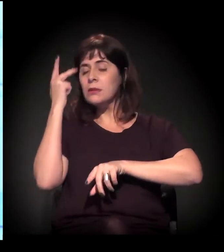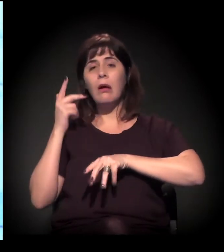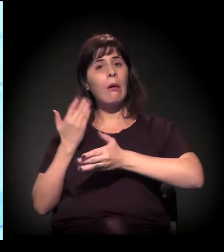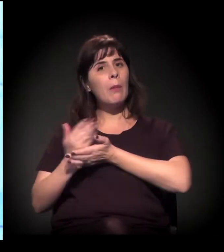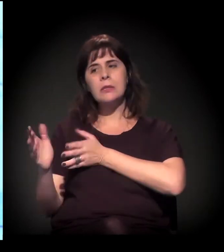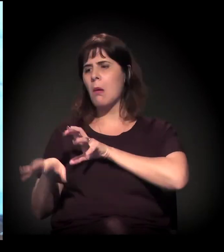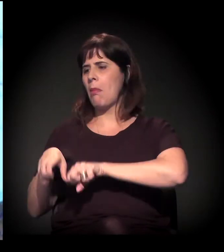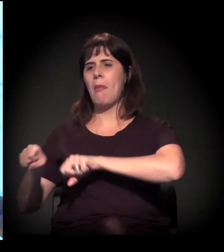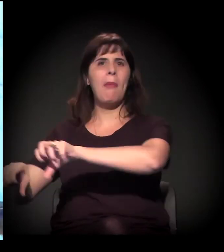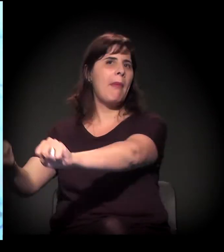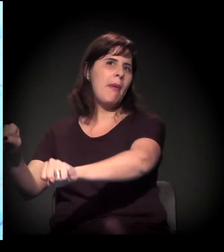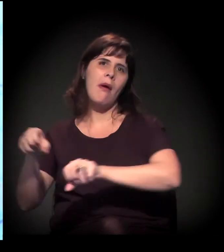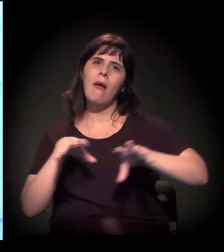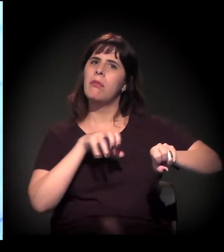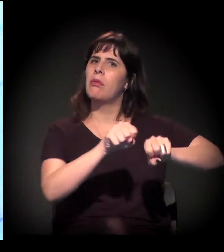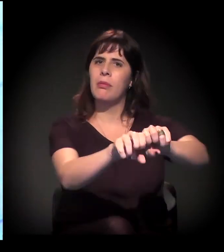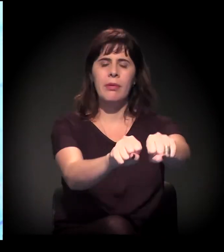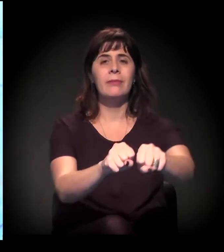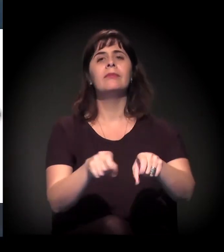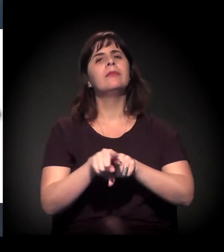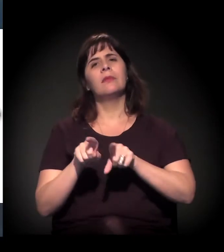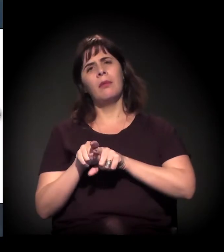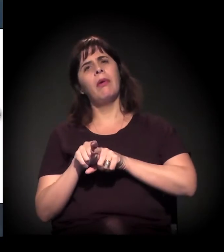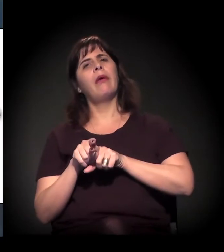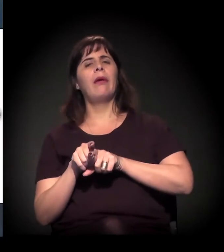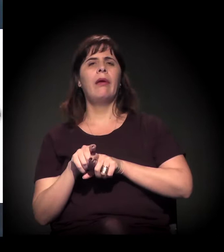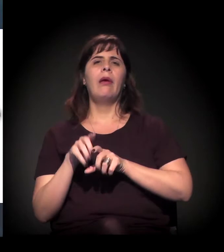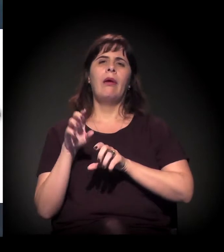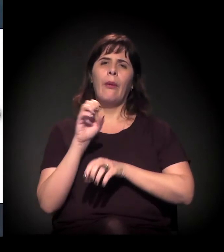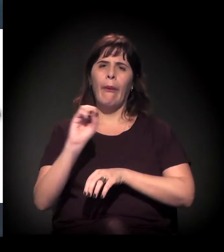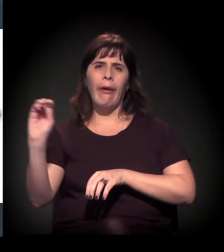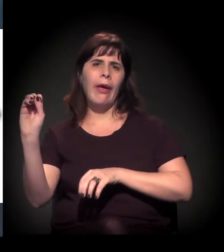E isso também vai para o trecho Oeste, Butantã, Raposo Tavares,